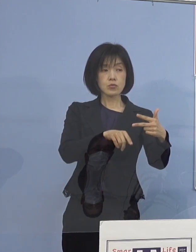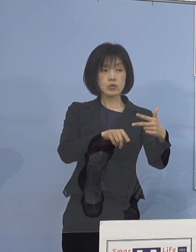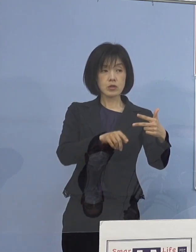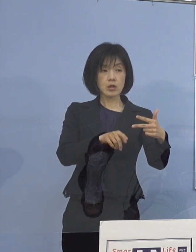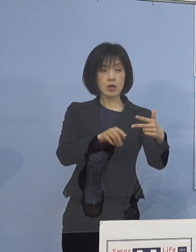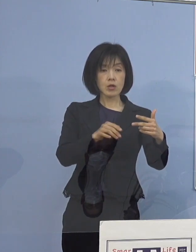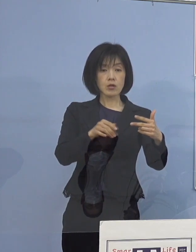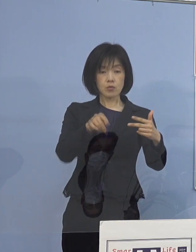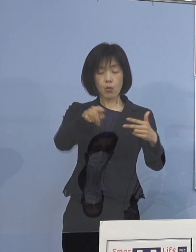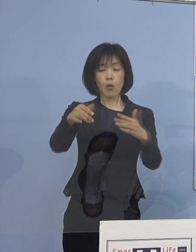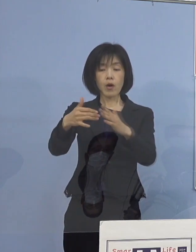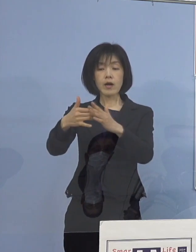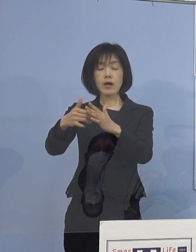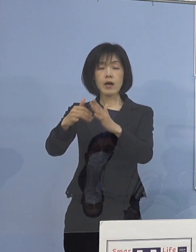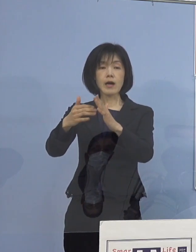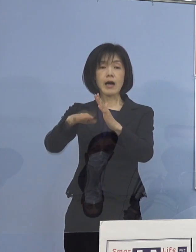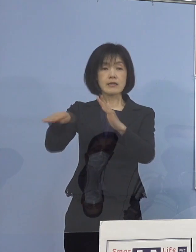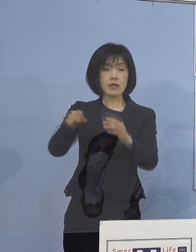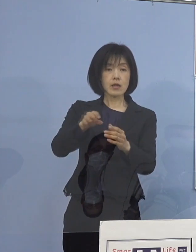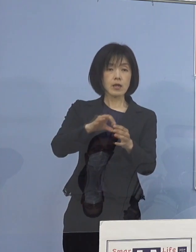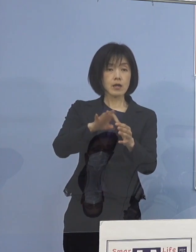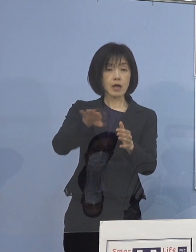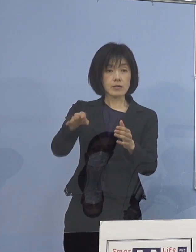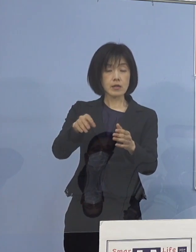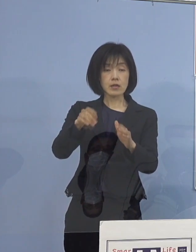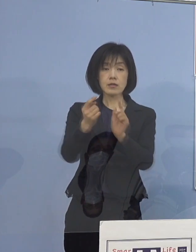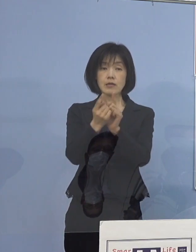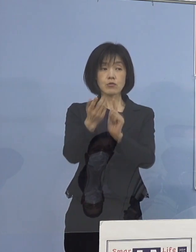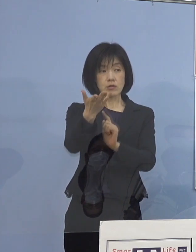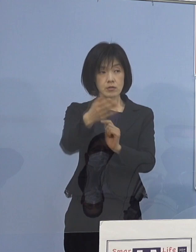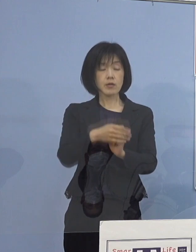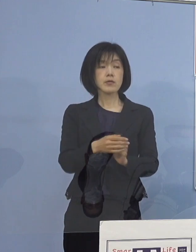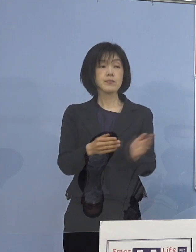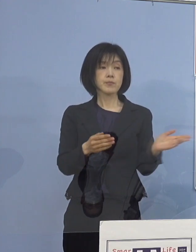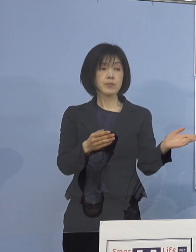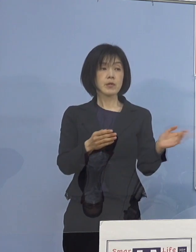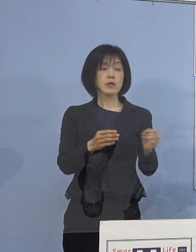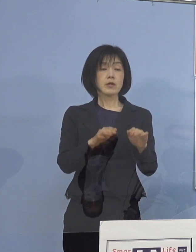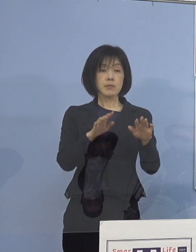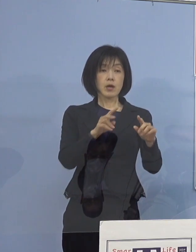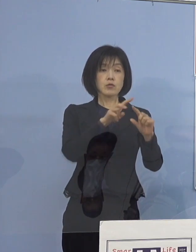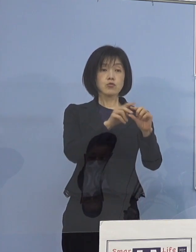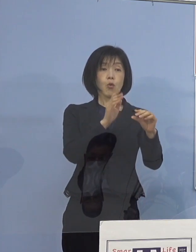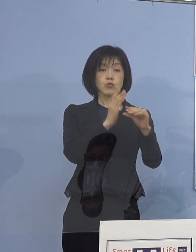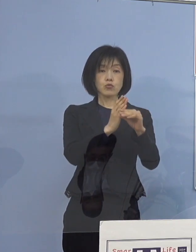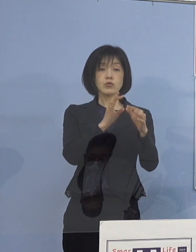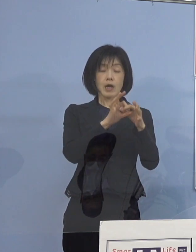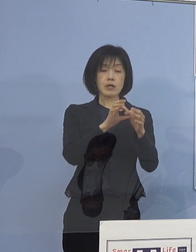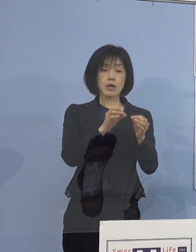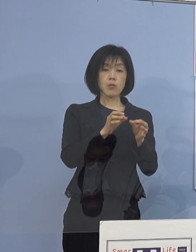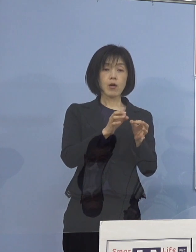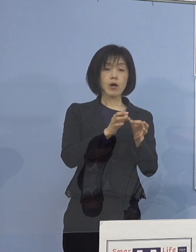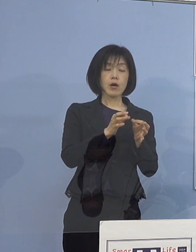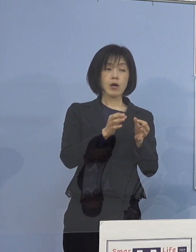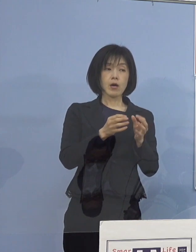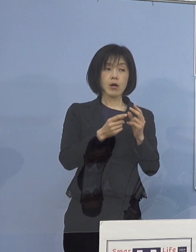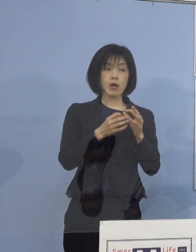（知事） つまり、小中学校の関係はこういう形で 今どんどん送っているものですから やはり児童等利用施設